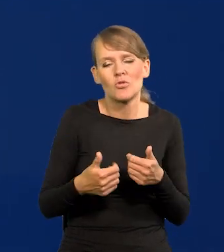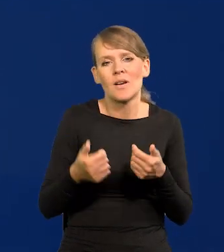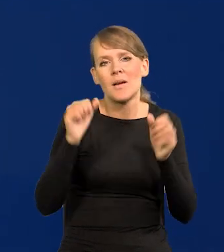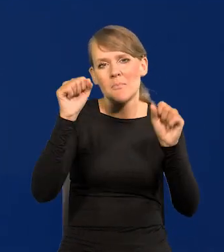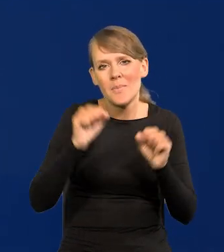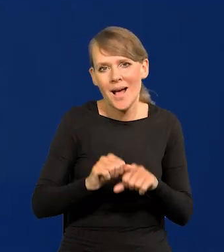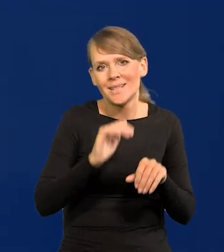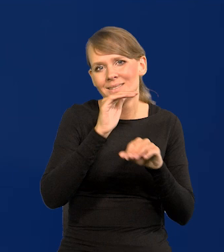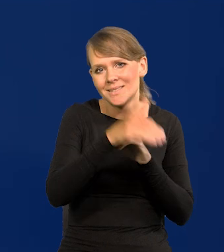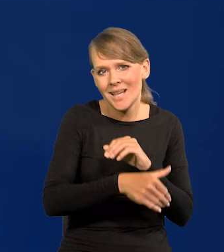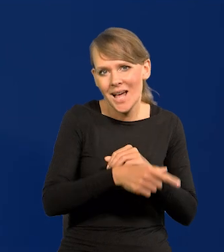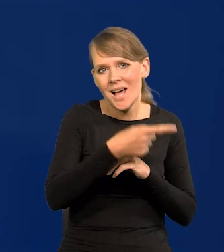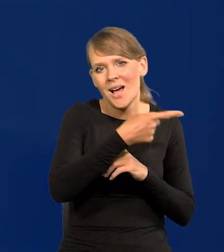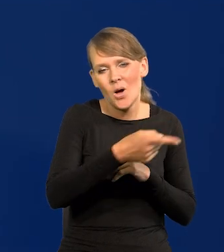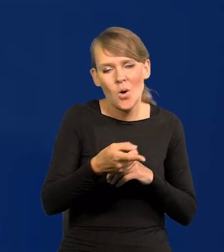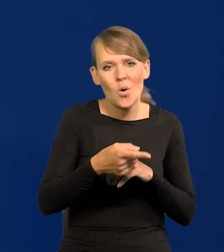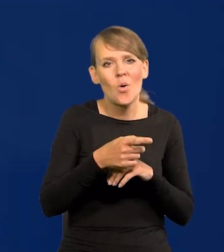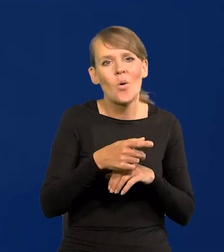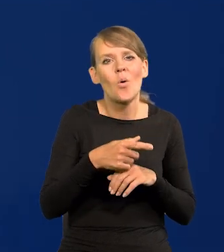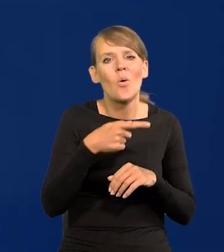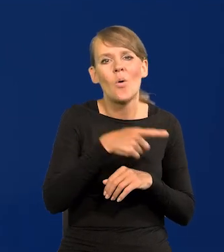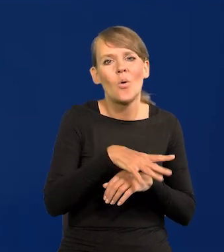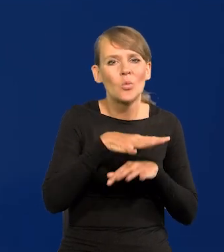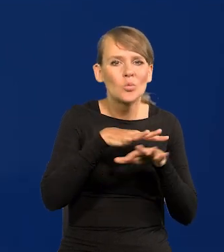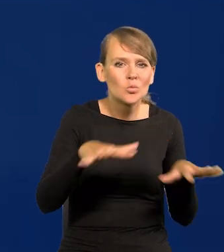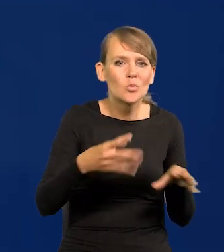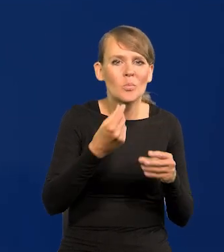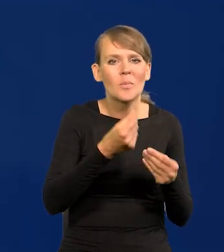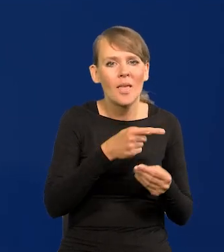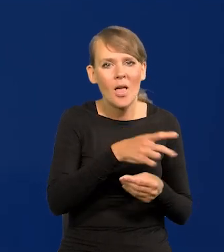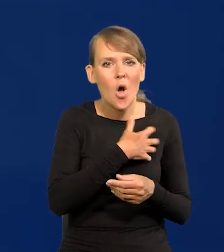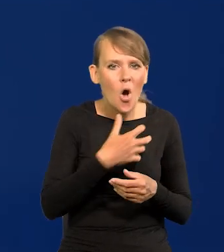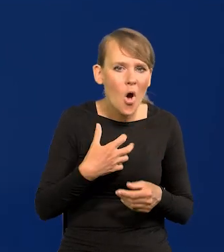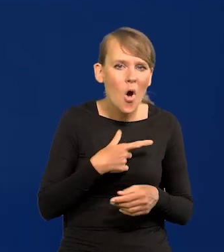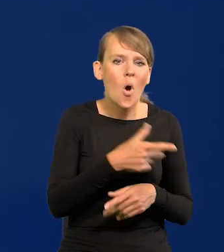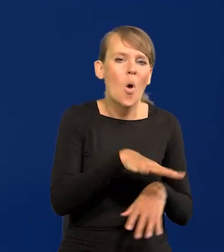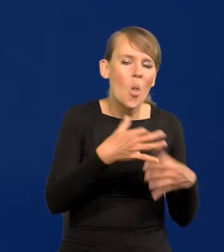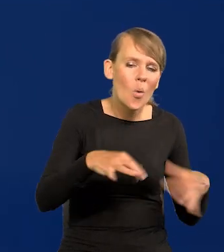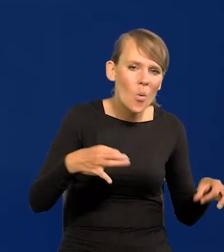że banki zachodnie tak wiele płynności wylewały do gospodarki. To luzowanie ilościowe słynne.